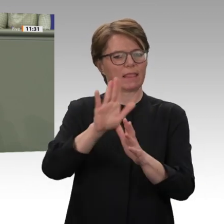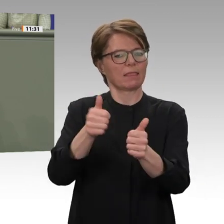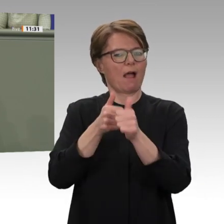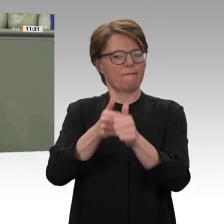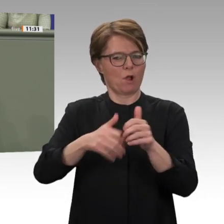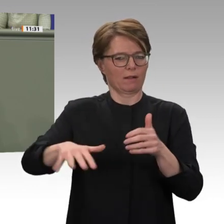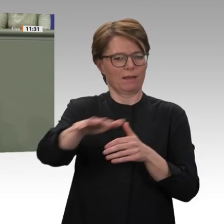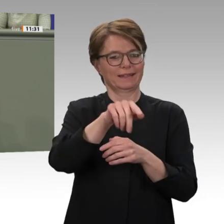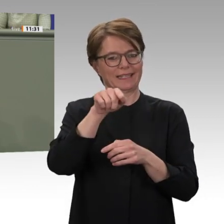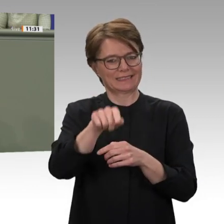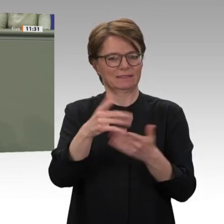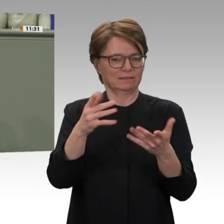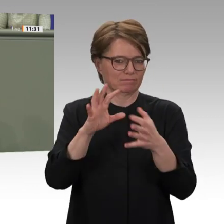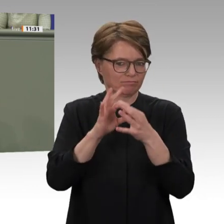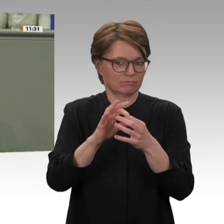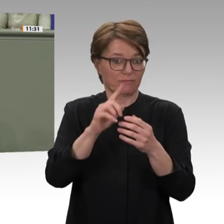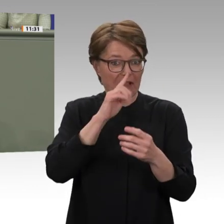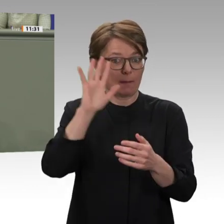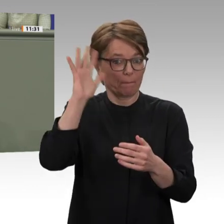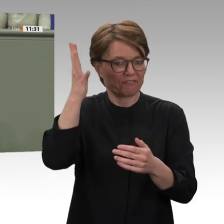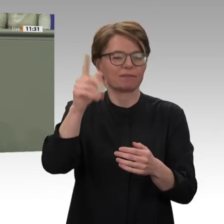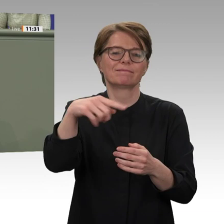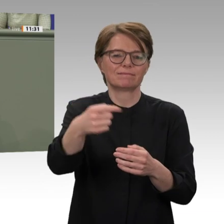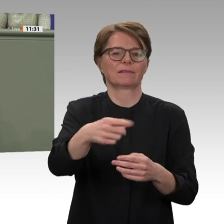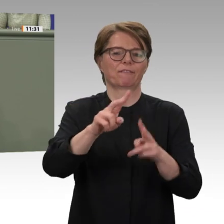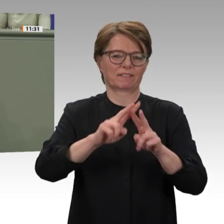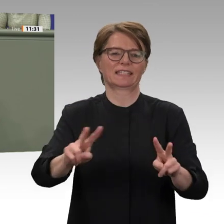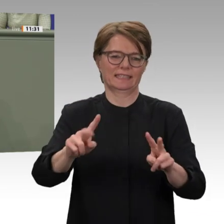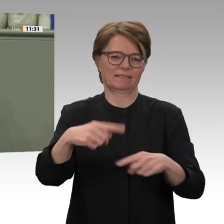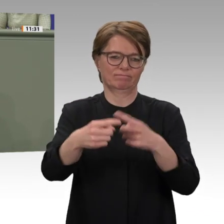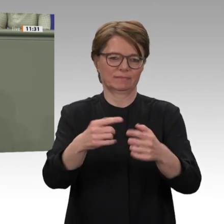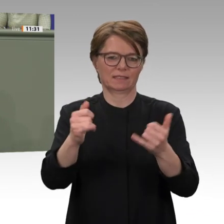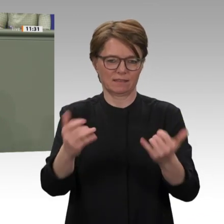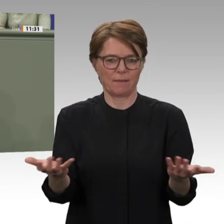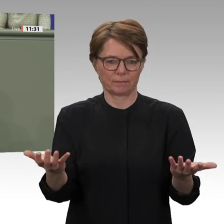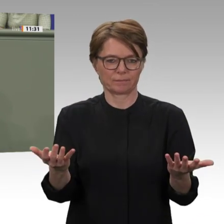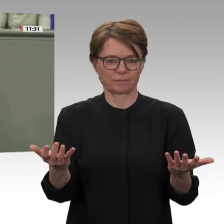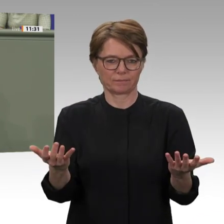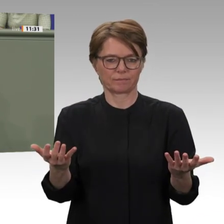Aufgabe zu begreifen und diese dauerhaft und nachhaltig zu begleiten. Das wollen